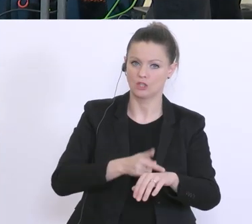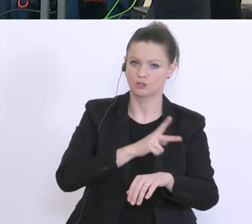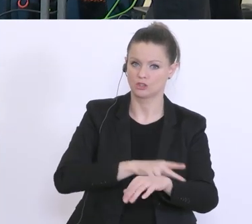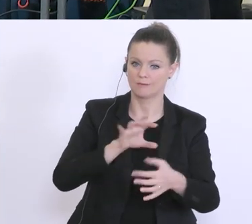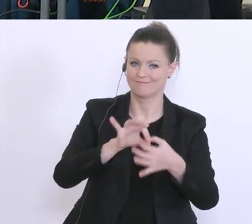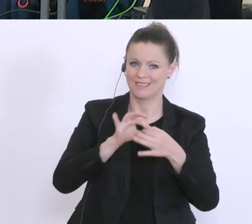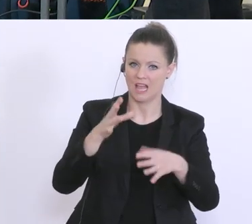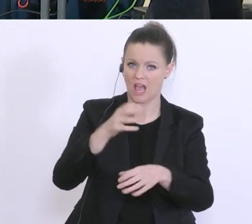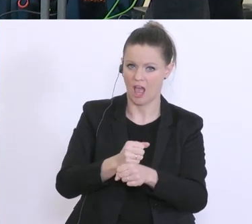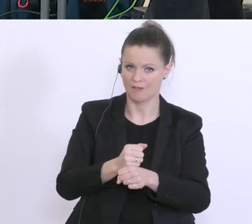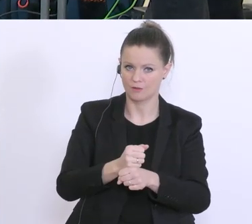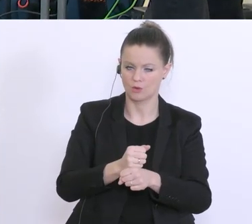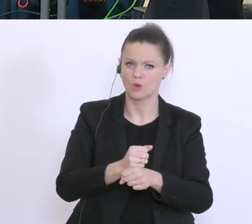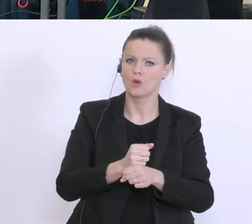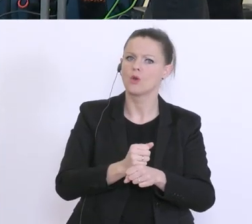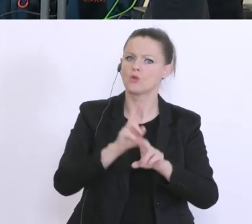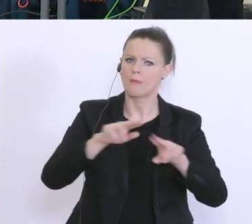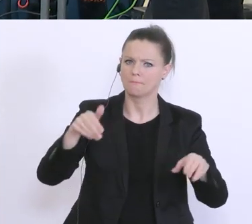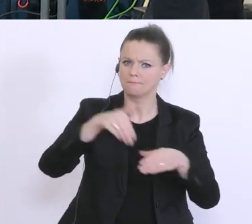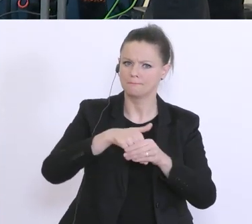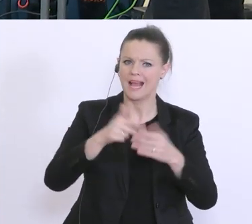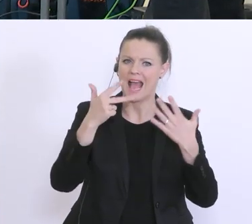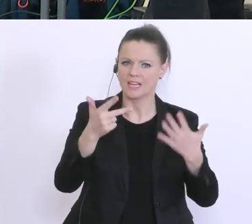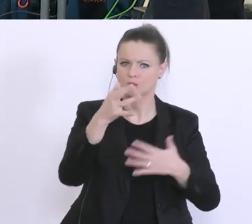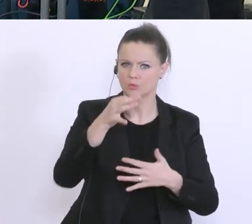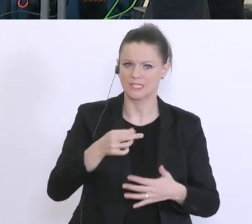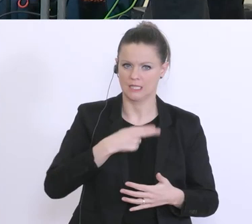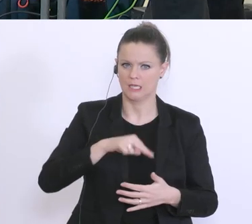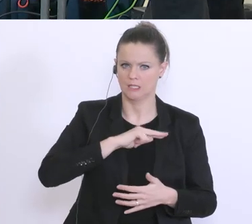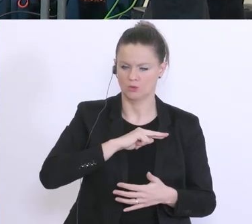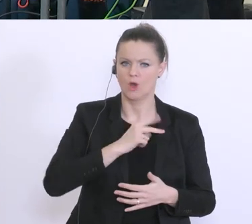belaufen sich in der Regel auf 80 % des Risikos. Sie müssen also 20 % der Banken tragen,